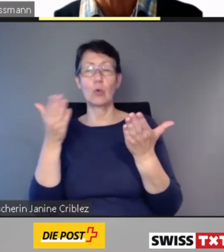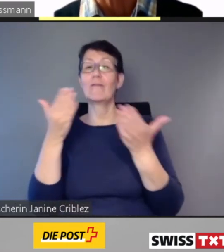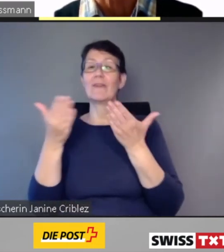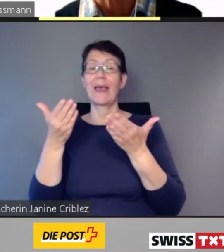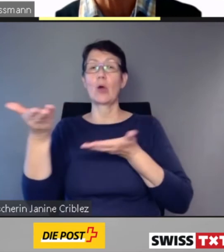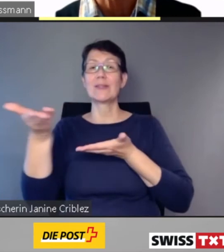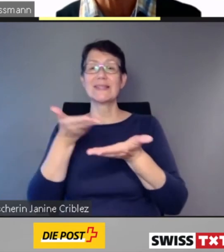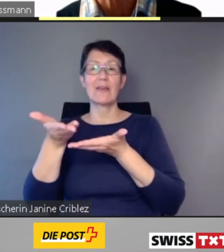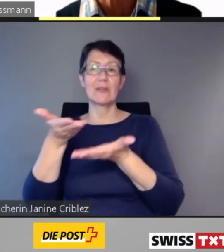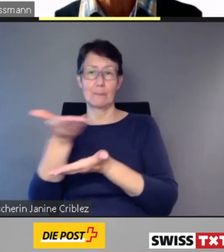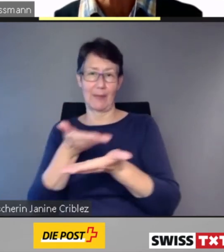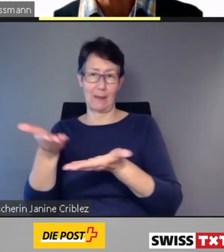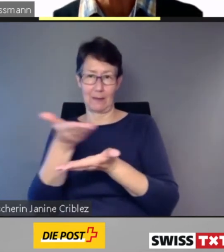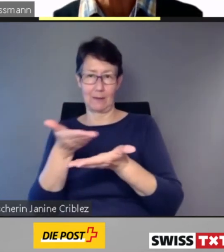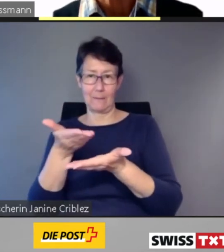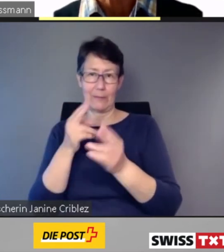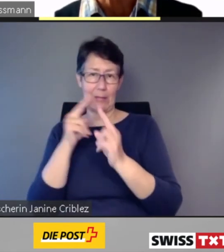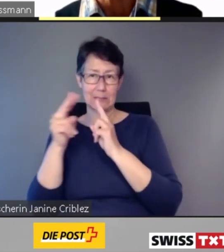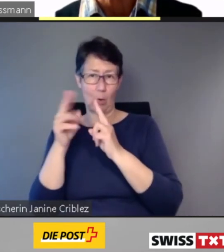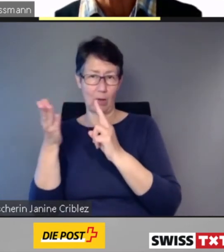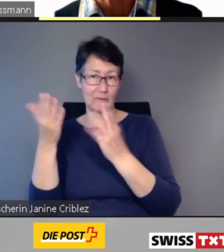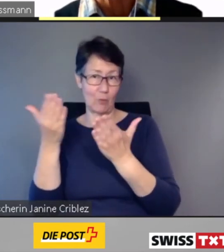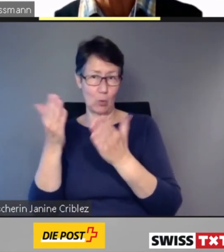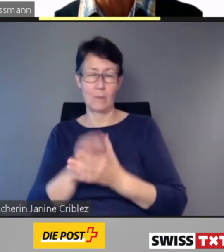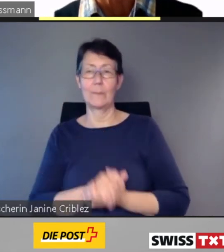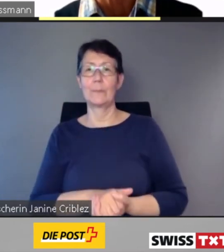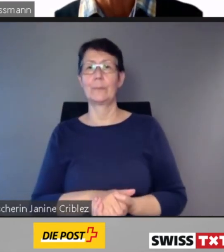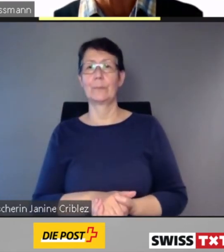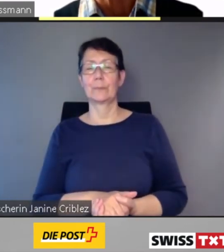Bei Bedarf werden zudem der Zugverlauf sowie